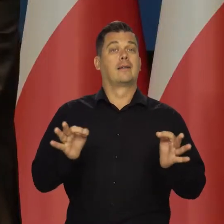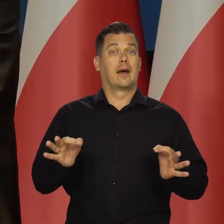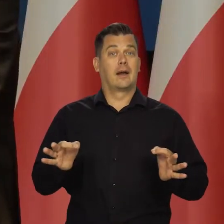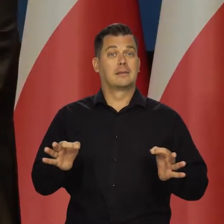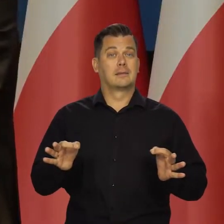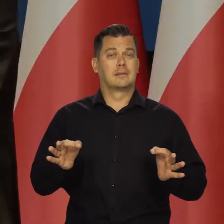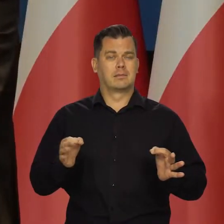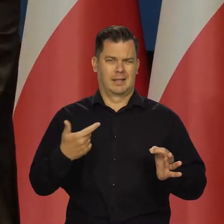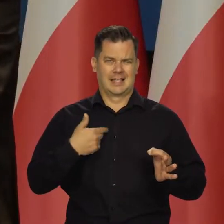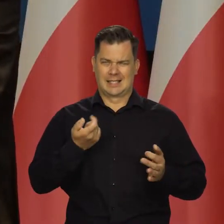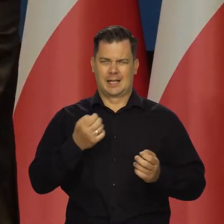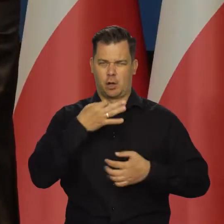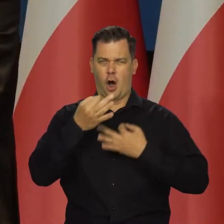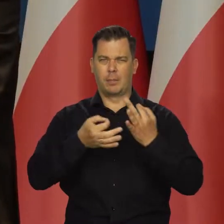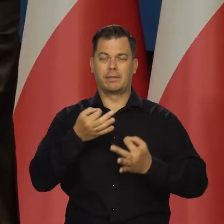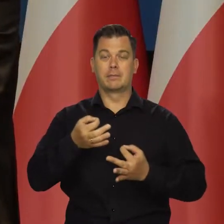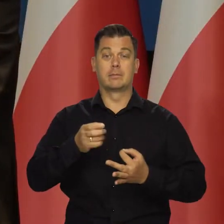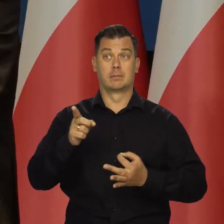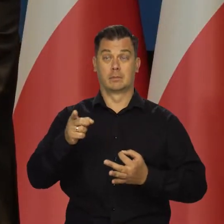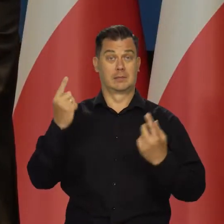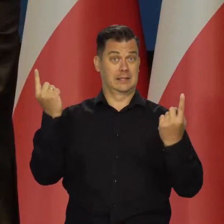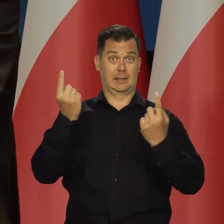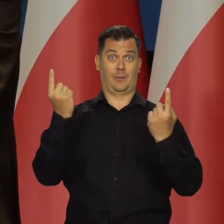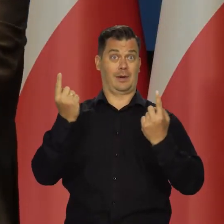A teraz, o czym zaraz jeszcze więcej powiem